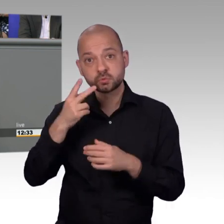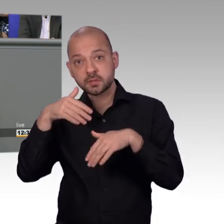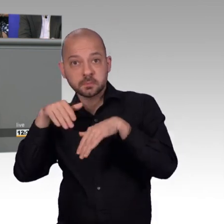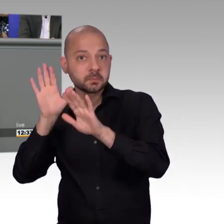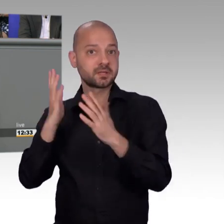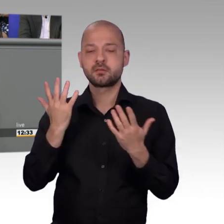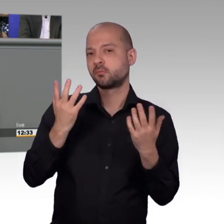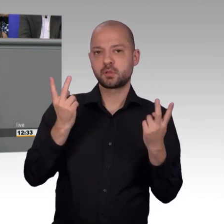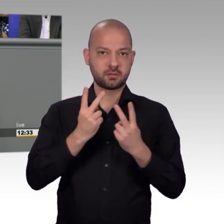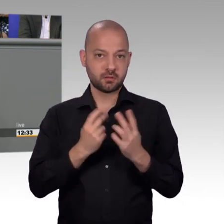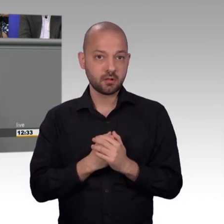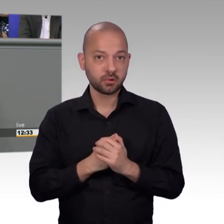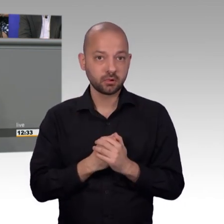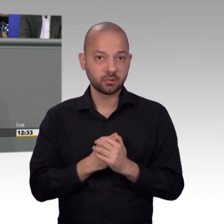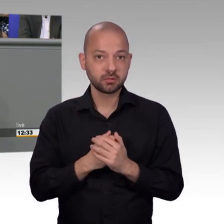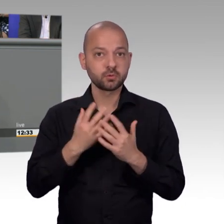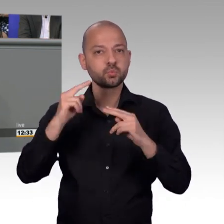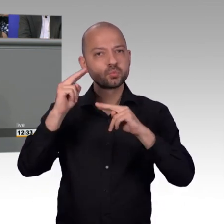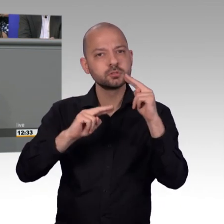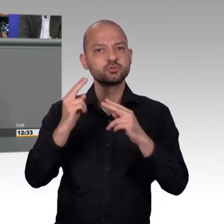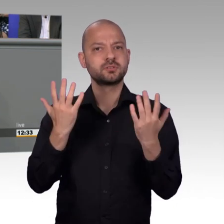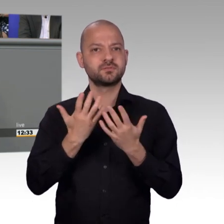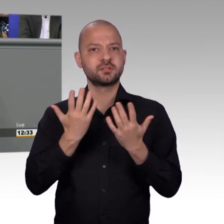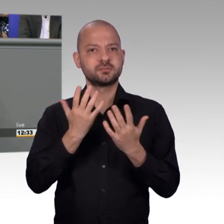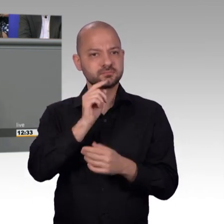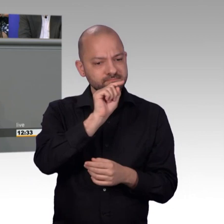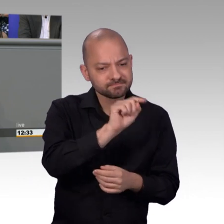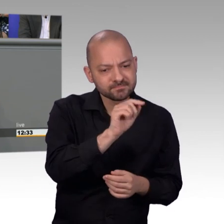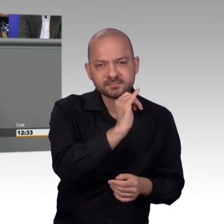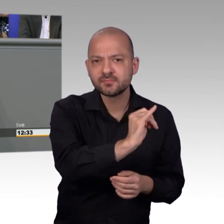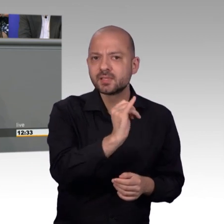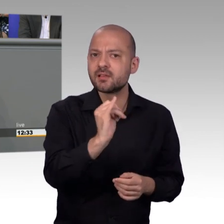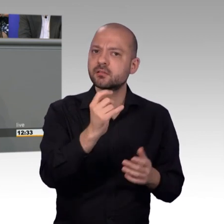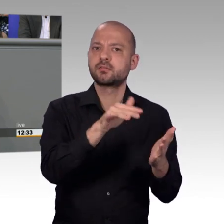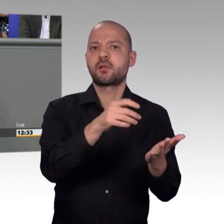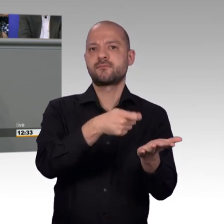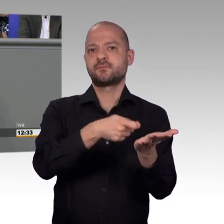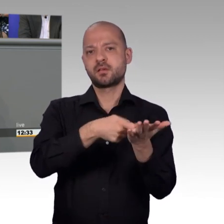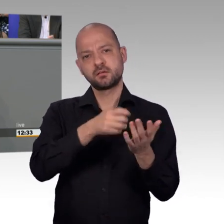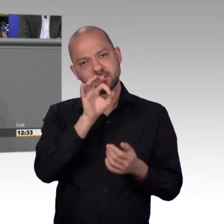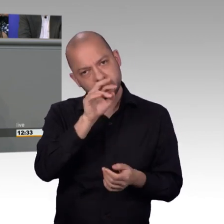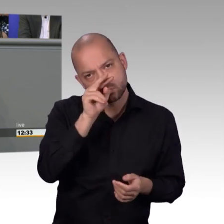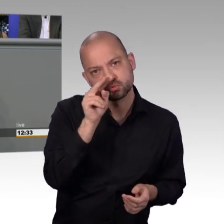intensiv mit der Thematik beschäftigt. Mitunter kann es helfen, dass dort eine Diskussion im Petitionsausschuss zum